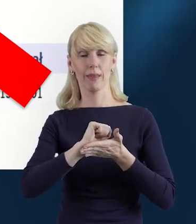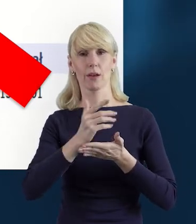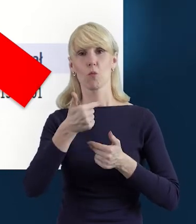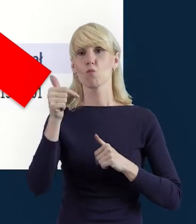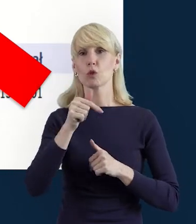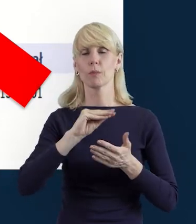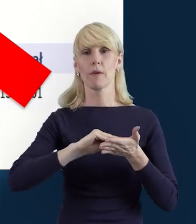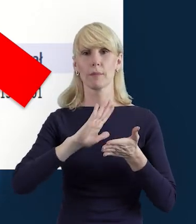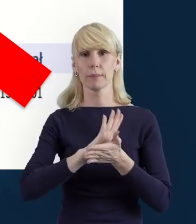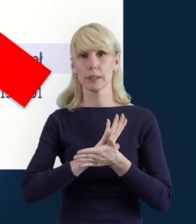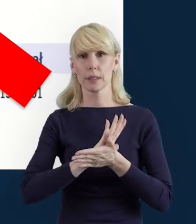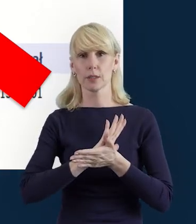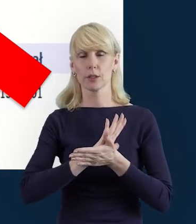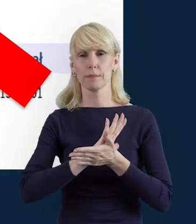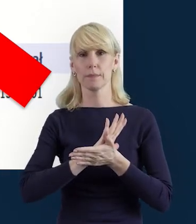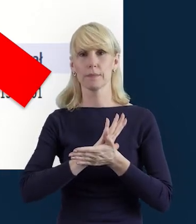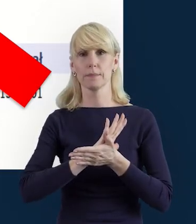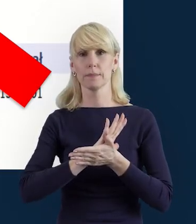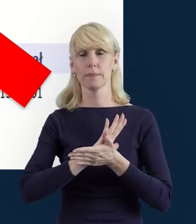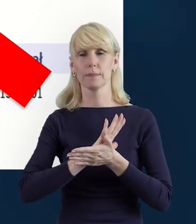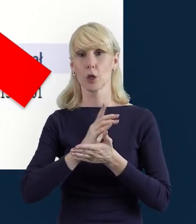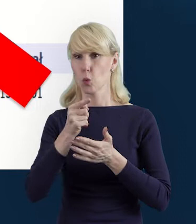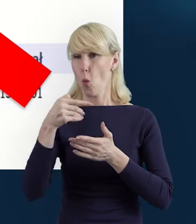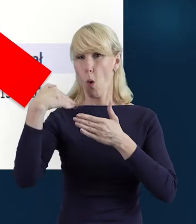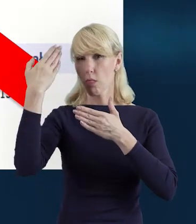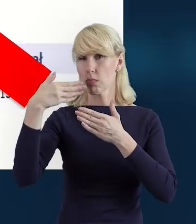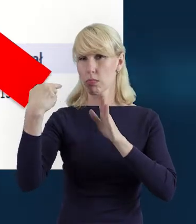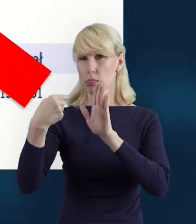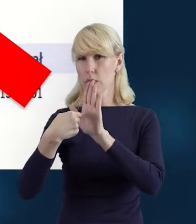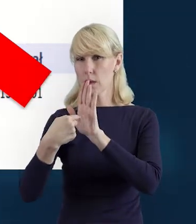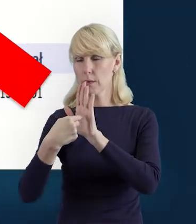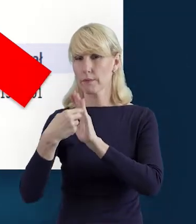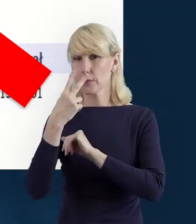ale tak jak mamy tutaj na slajdzie tę formę zaangażowania,